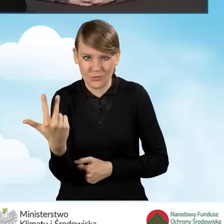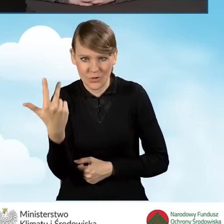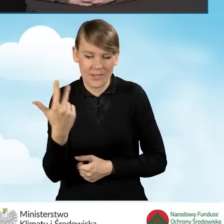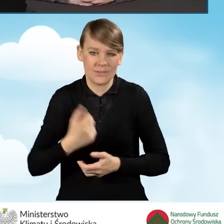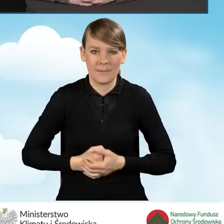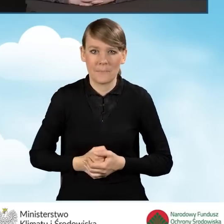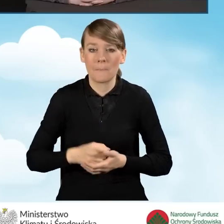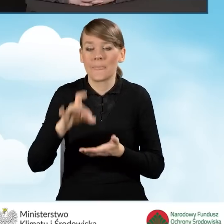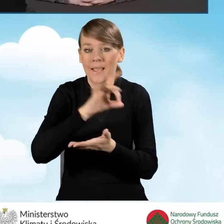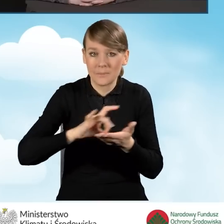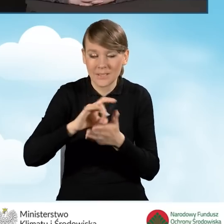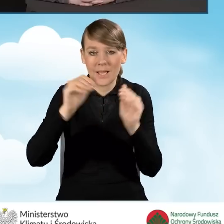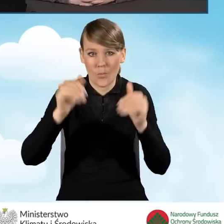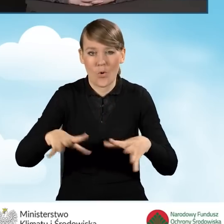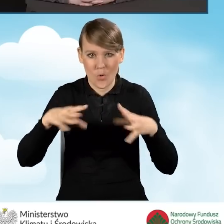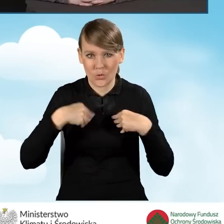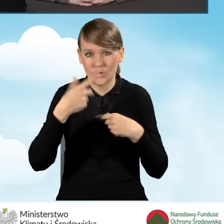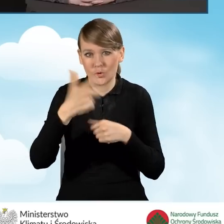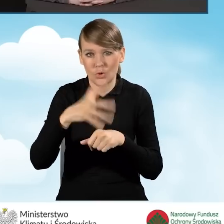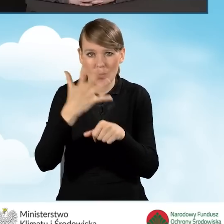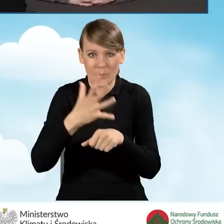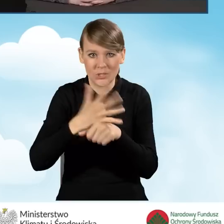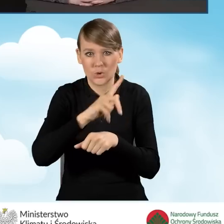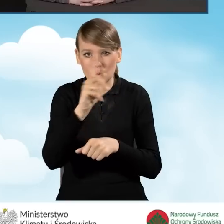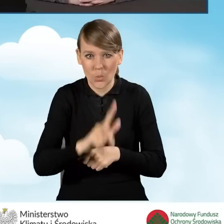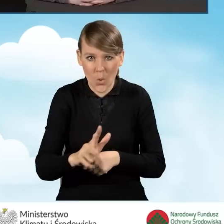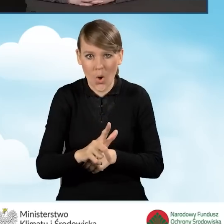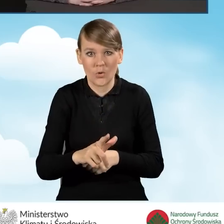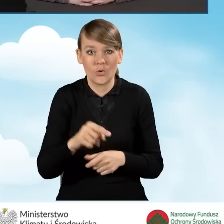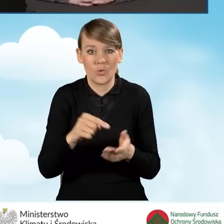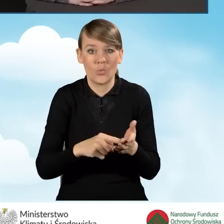Gmina może otrzymać 150 złotych za wniosek o podwyższonym